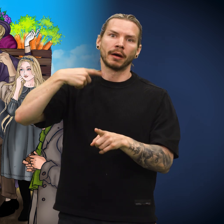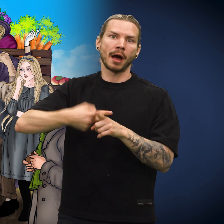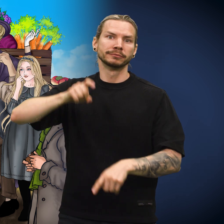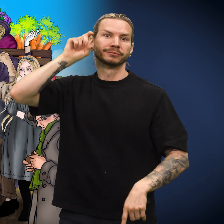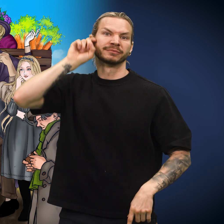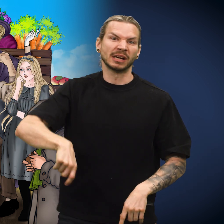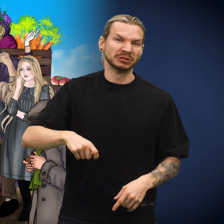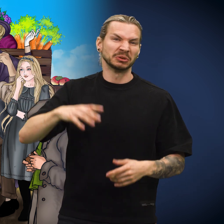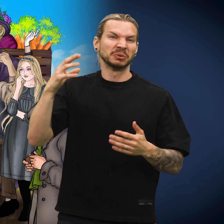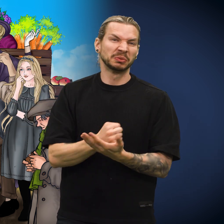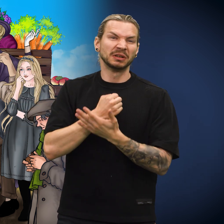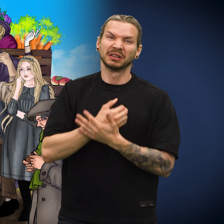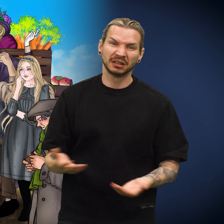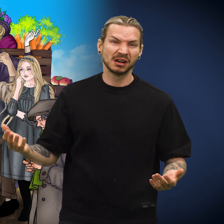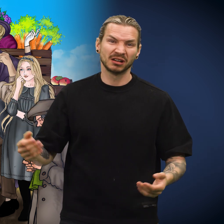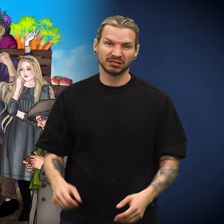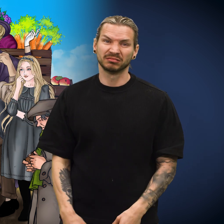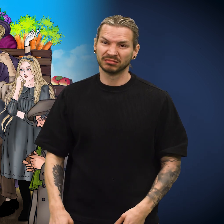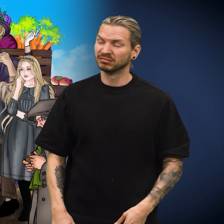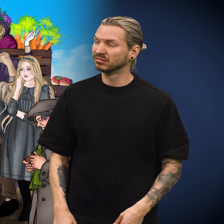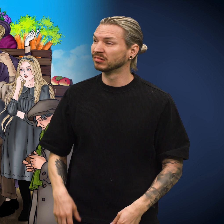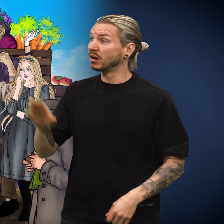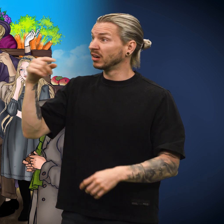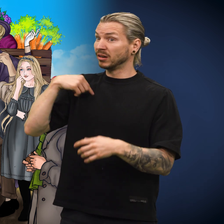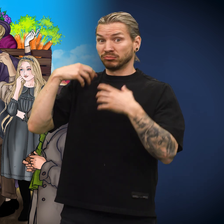Den ville igjen bli anklaget for å være falsk og udugelig.